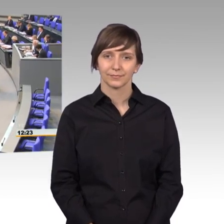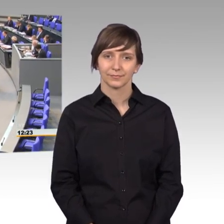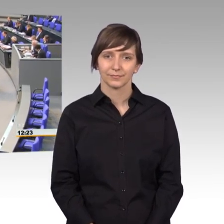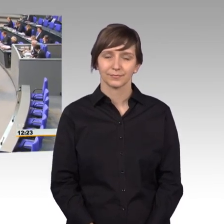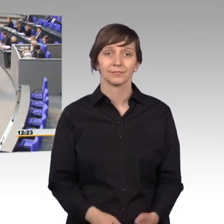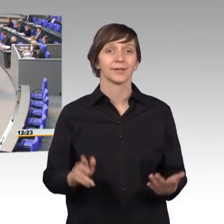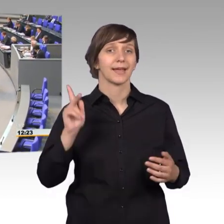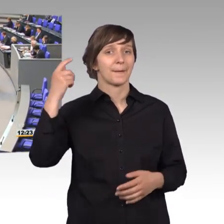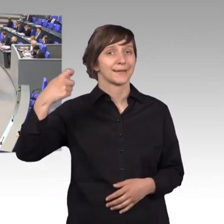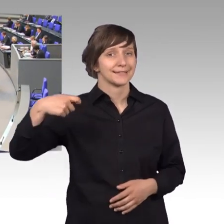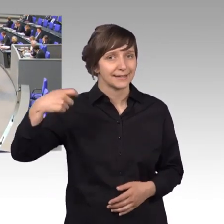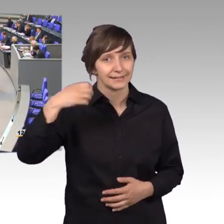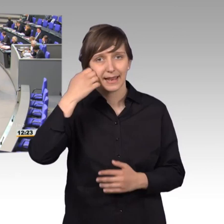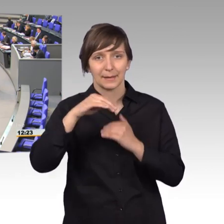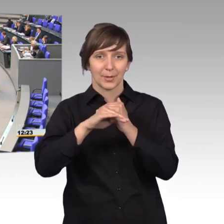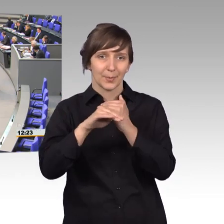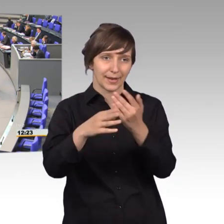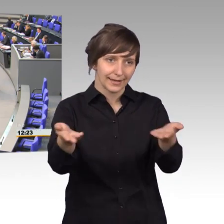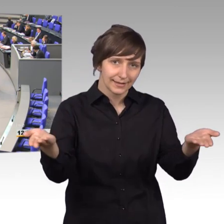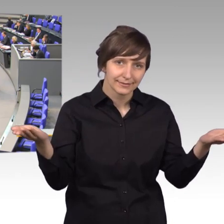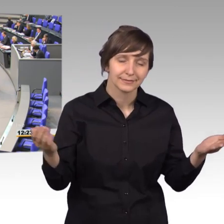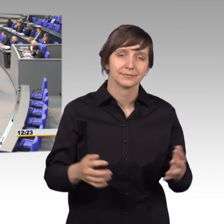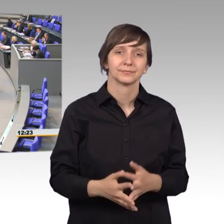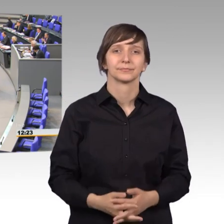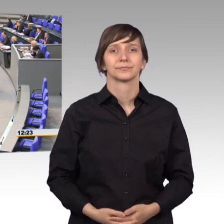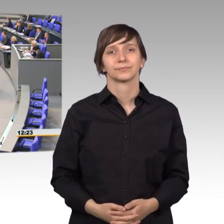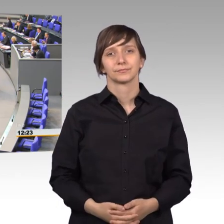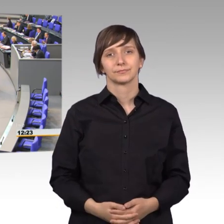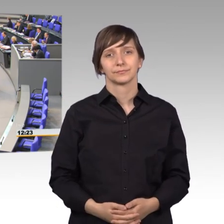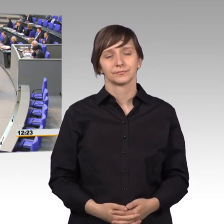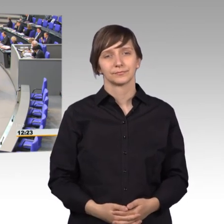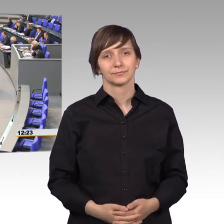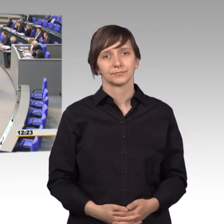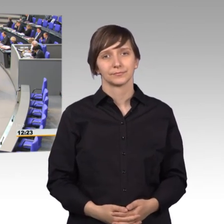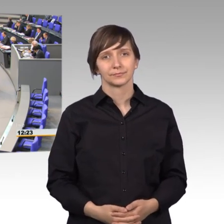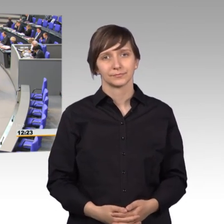[Rednerwechsel] Herr Präsident, liebe Kolleginnen und Kollegen. Der Beitrag